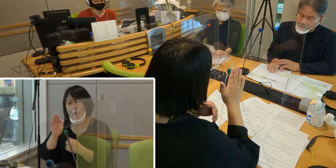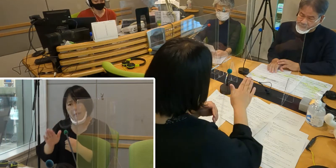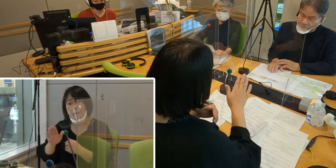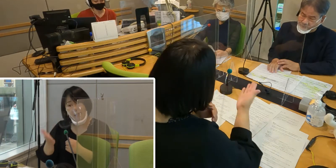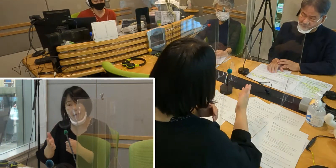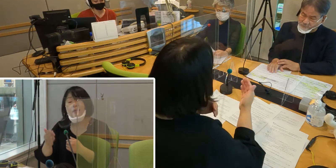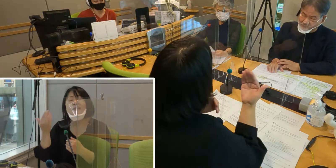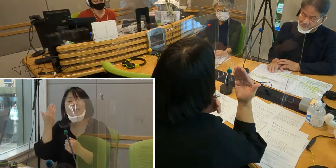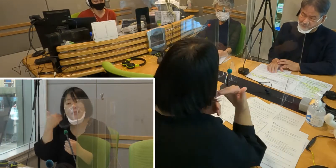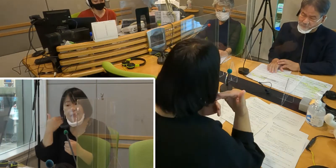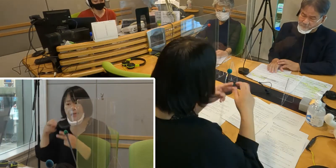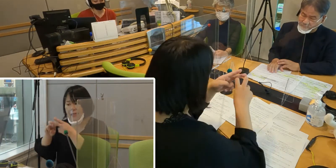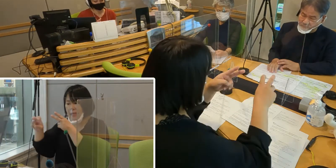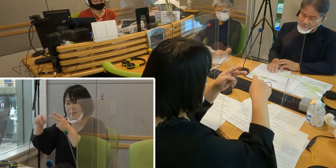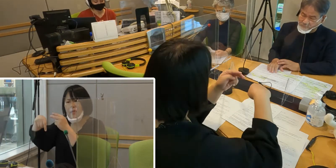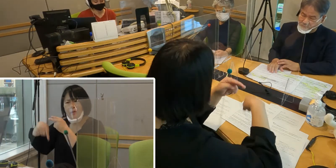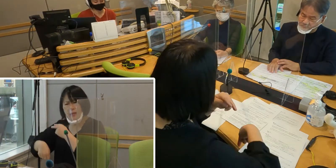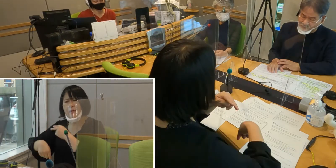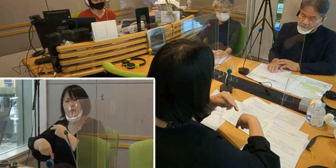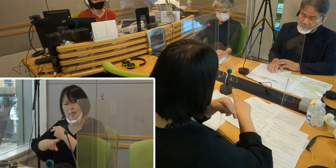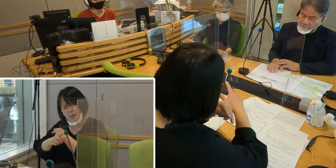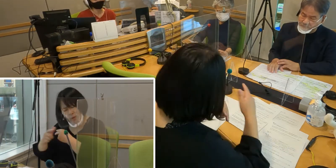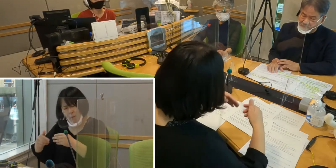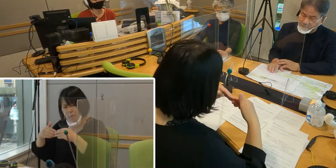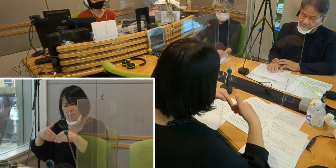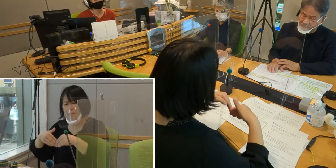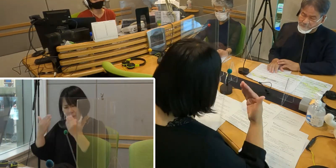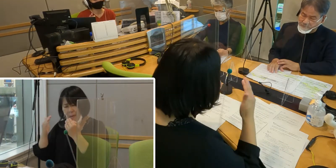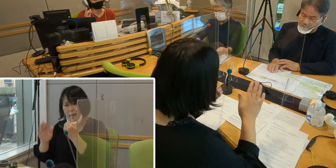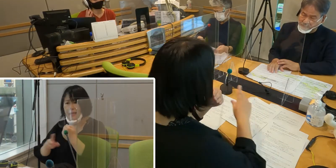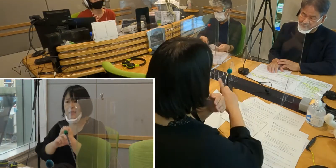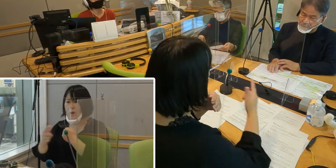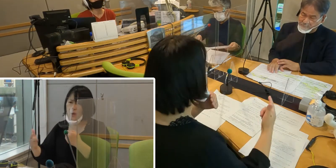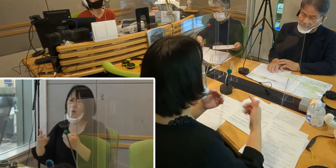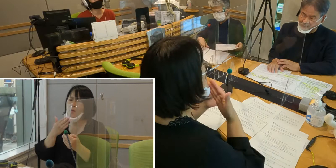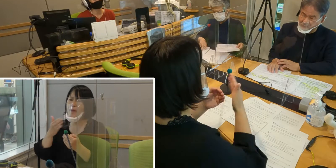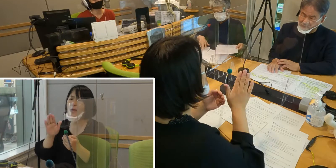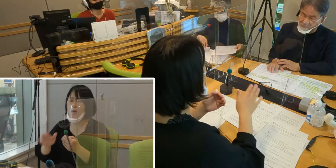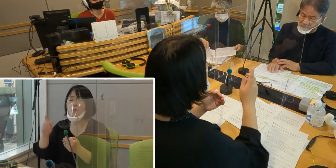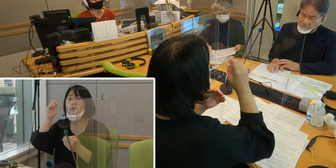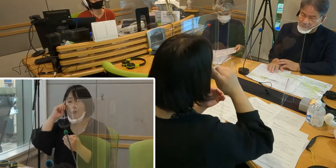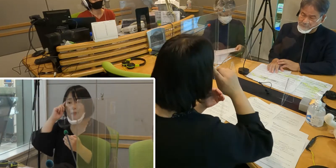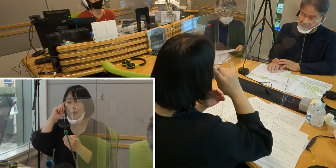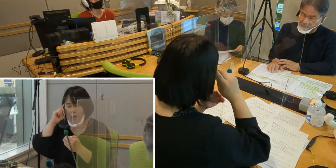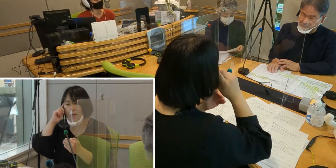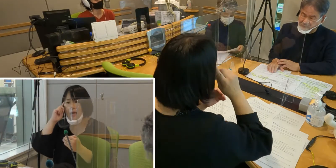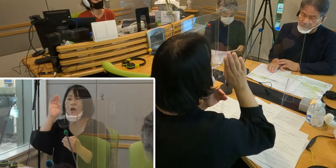手話言語条例の制定によって、 これから先こうなっていったらいいなという思いとか